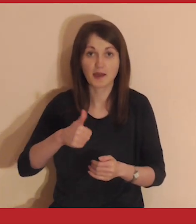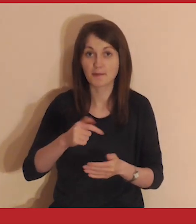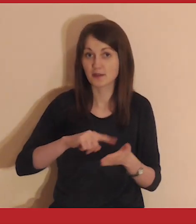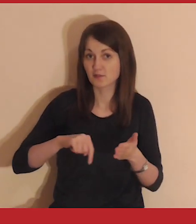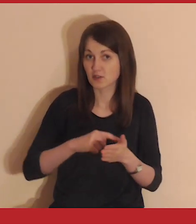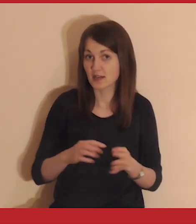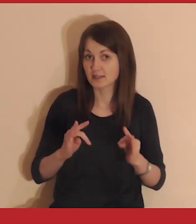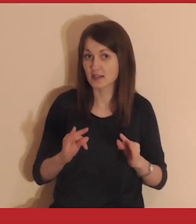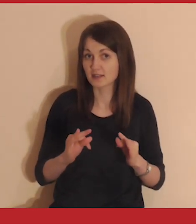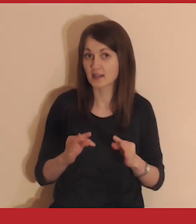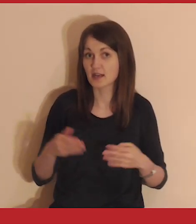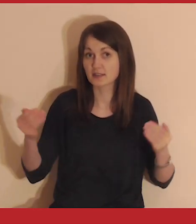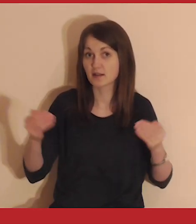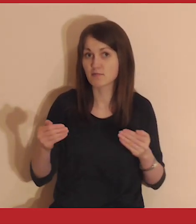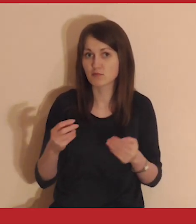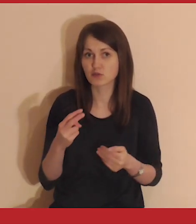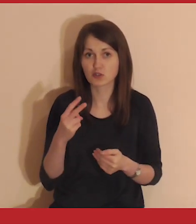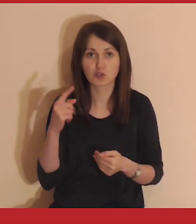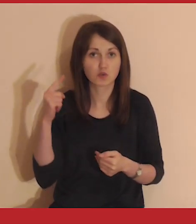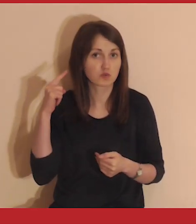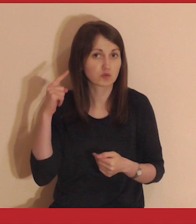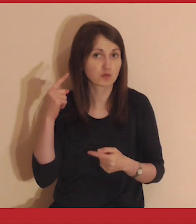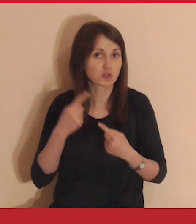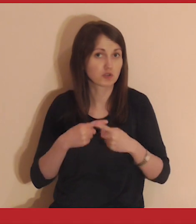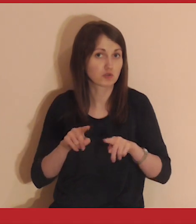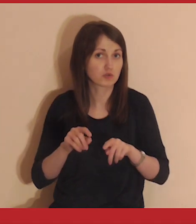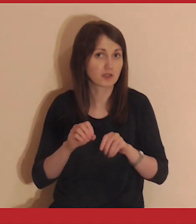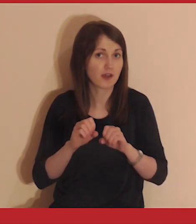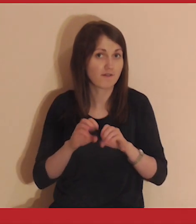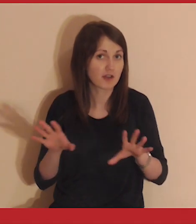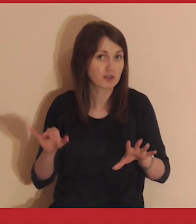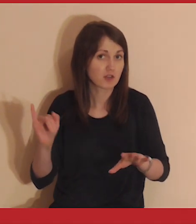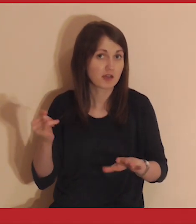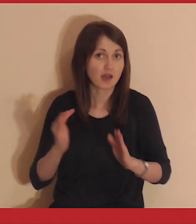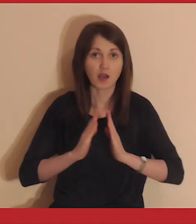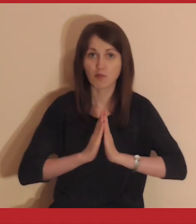Jeśli to twój pierwszy raz, teraz będziesz mógł usłyszeć krótkie wyjaśnienie,